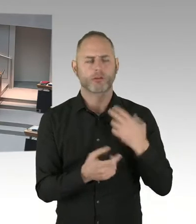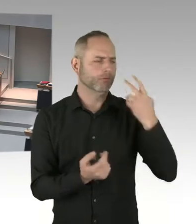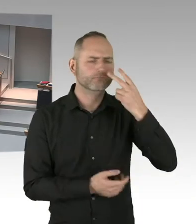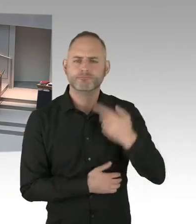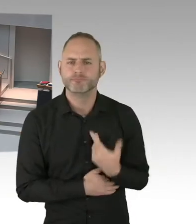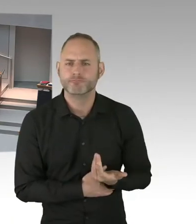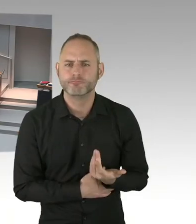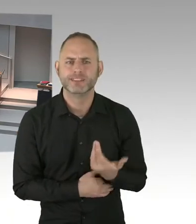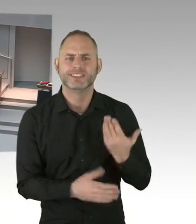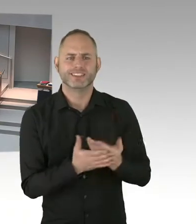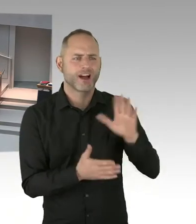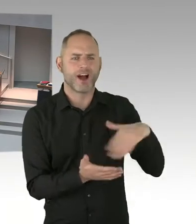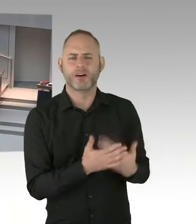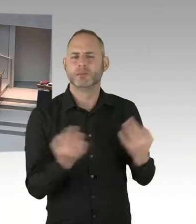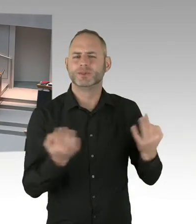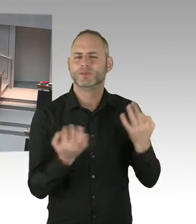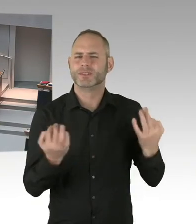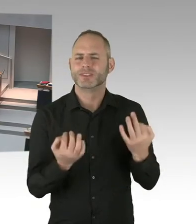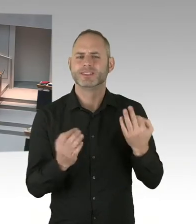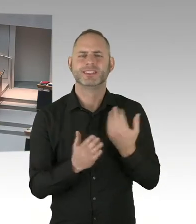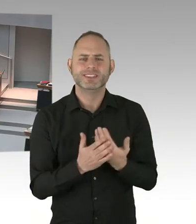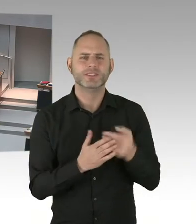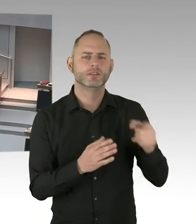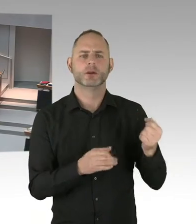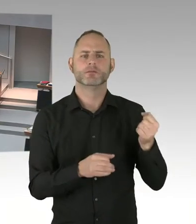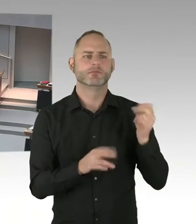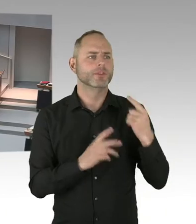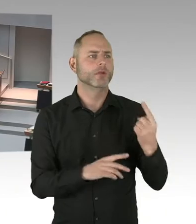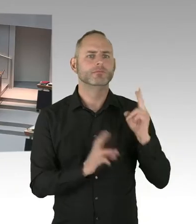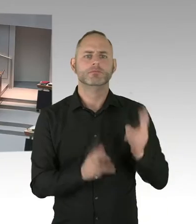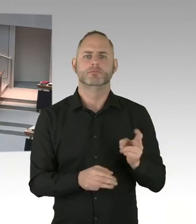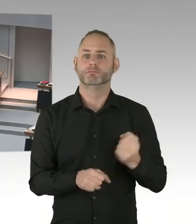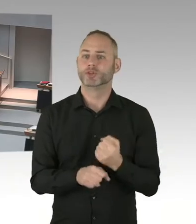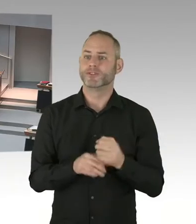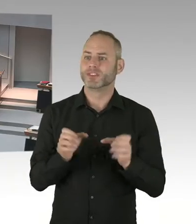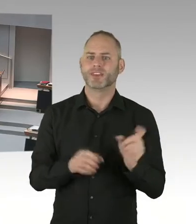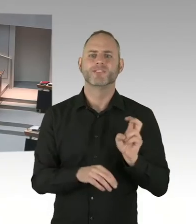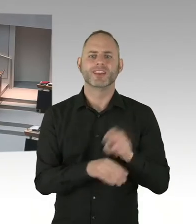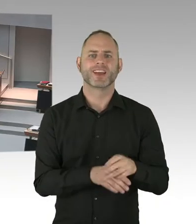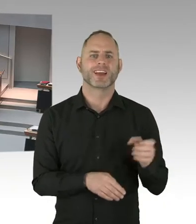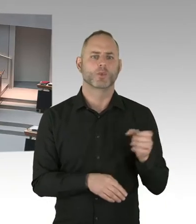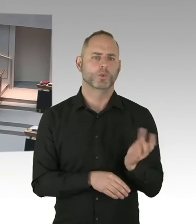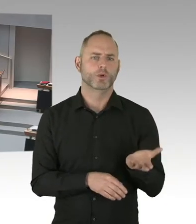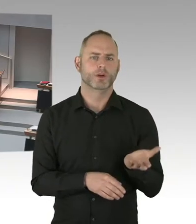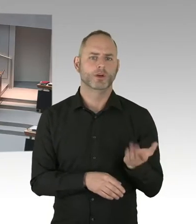Nein, nicht 50 Stellen, sondern 50 Beschäftigungspositionen erst mal für ein Jahr verlängert.